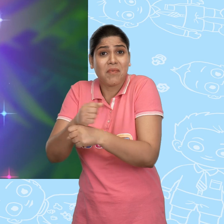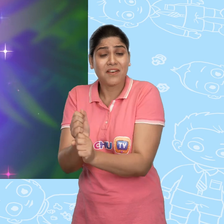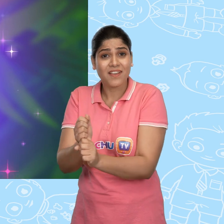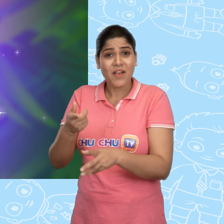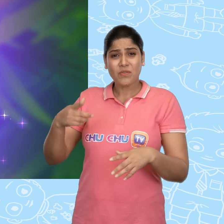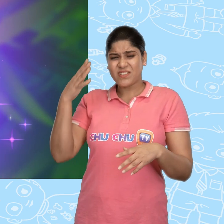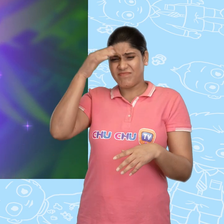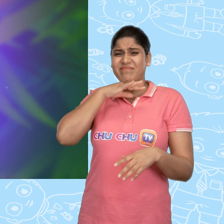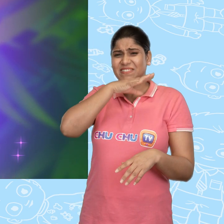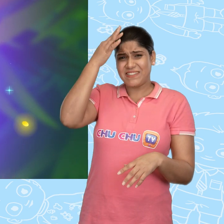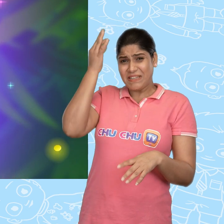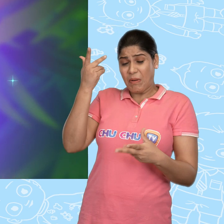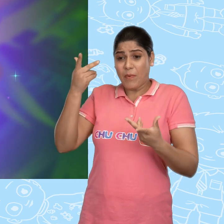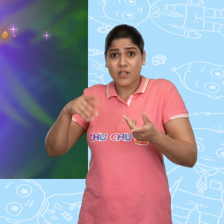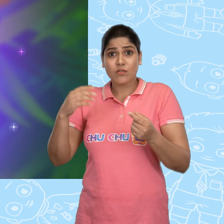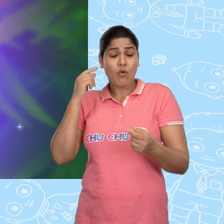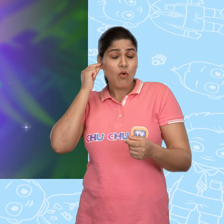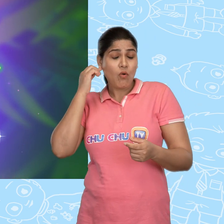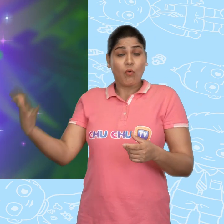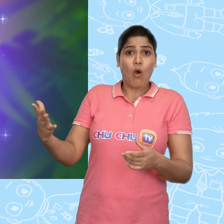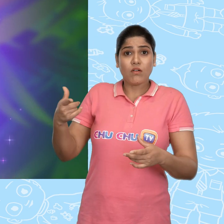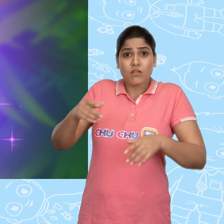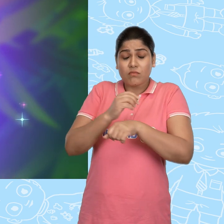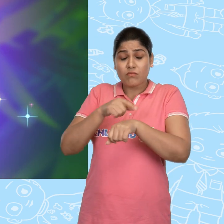उसके मटमैले बाल सोने की तरह चमकने लगे.